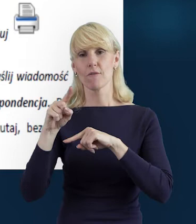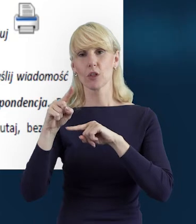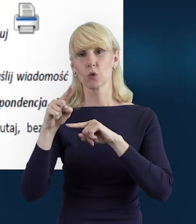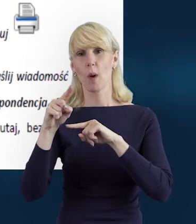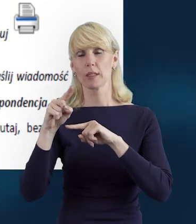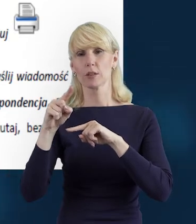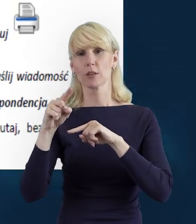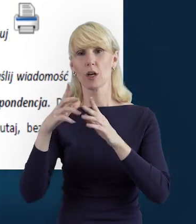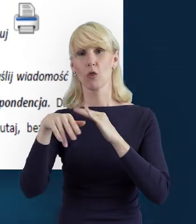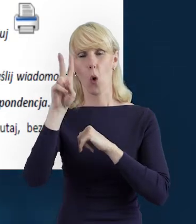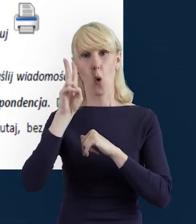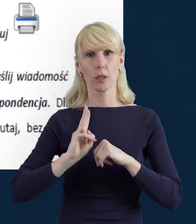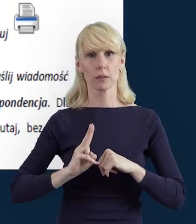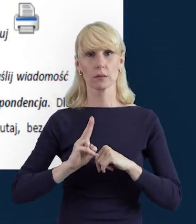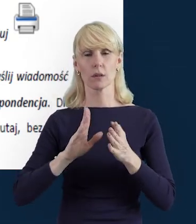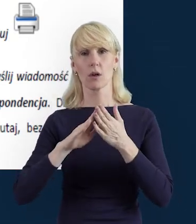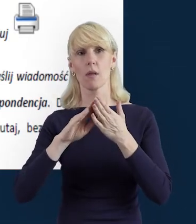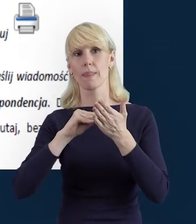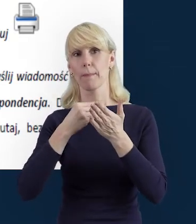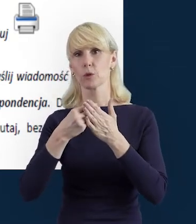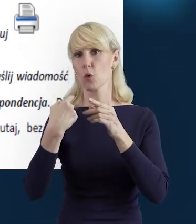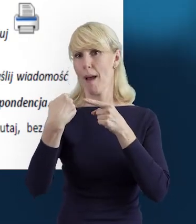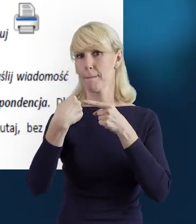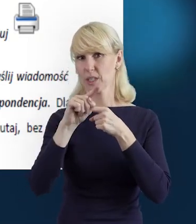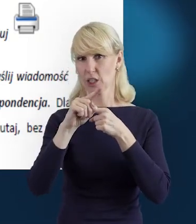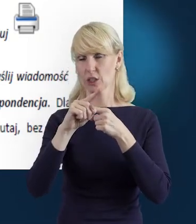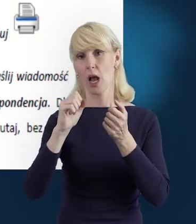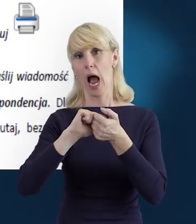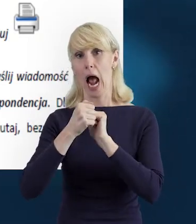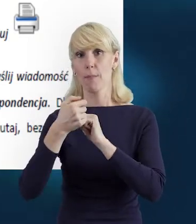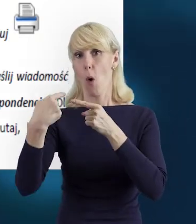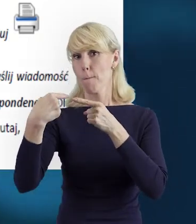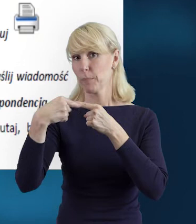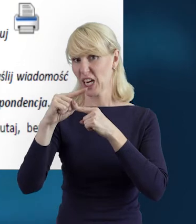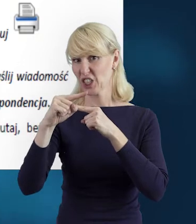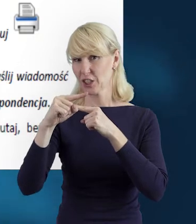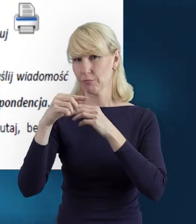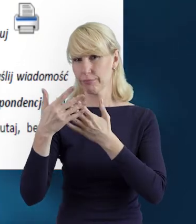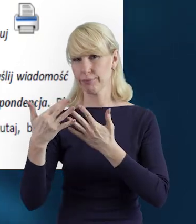za pomocą funkcji „Prześlij" lub „Prześlij wiele", to jest ta podwójna strzałka zielona.